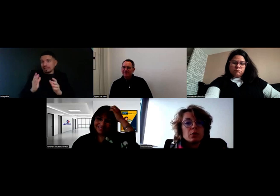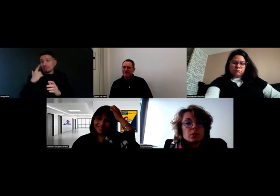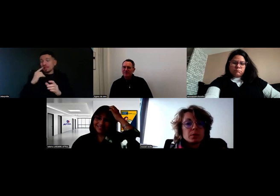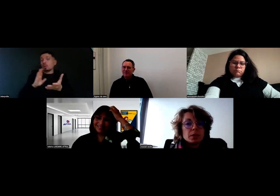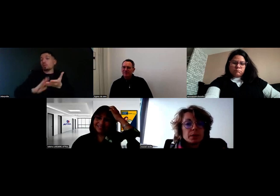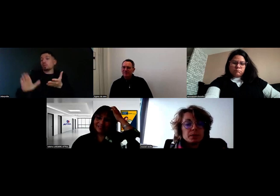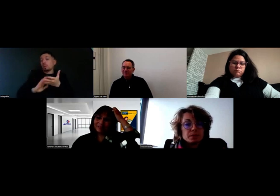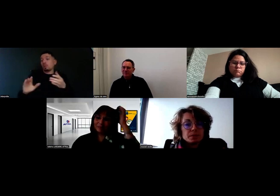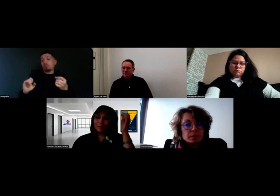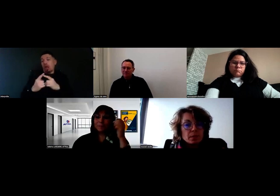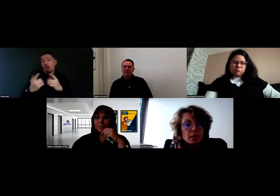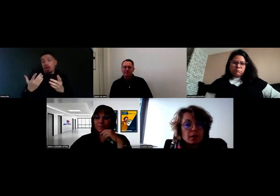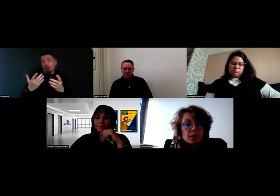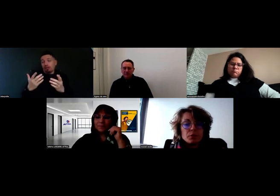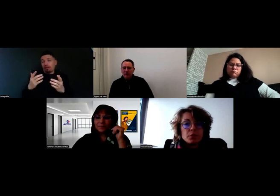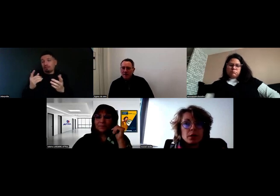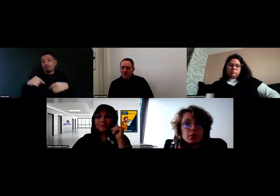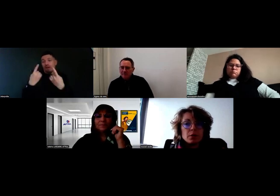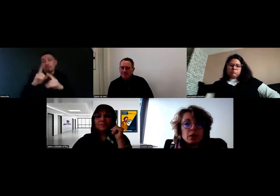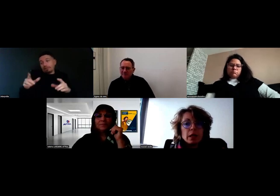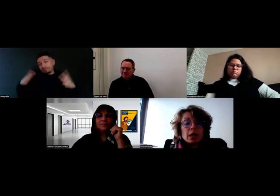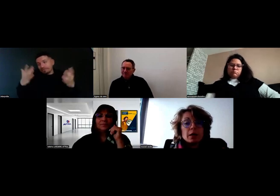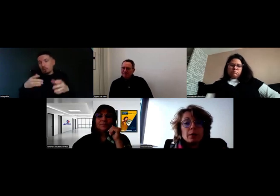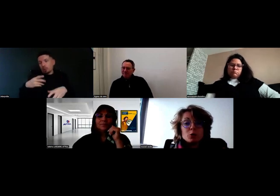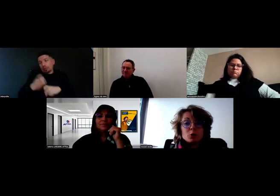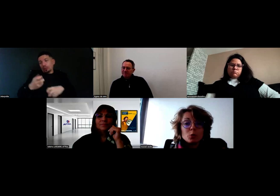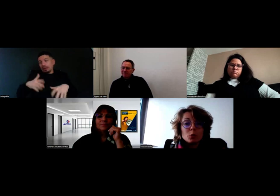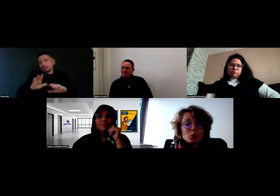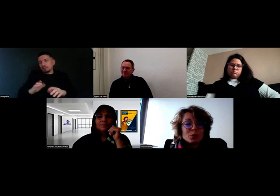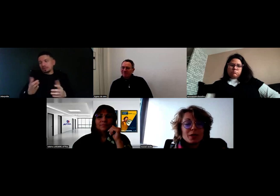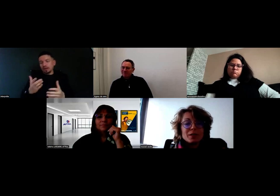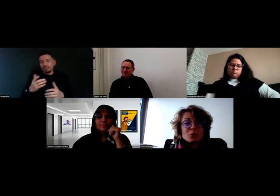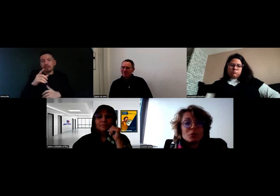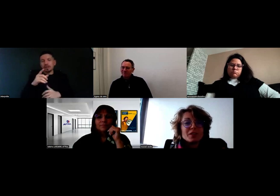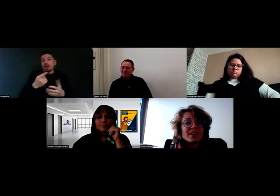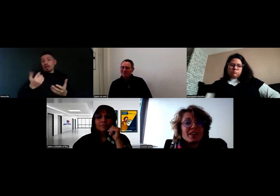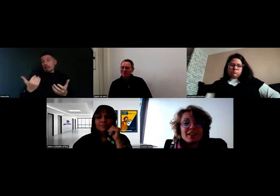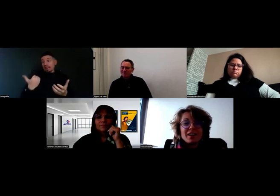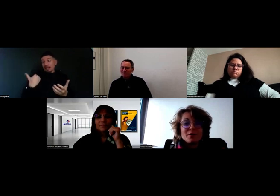pour que ça se fasse bien. L'autre jour, on a été confrontés à un cas